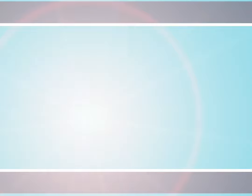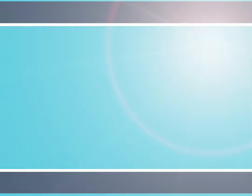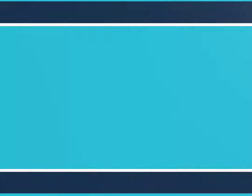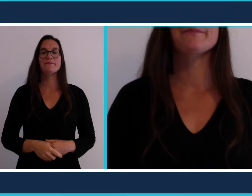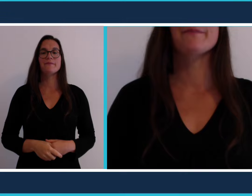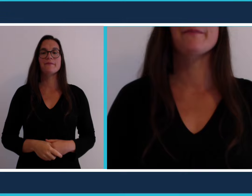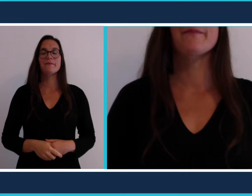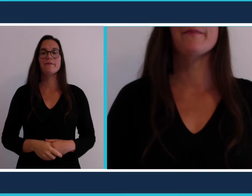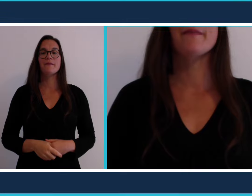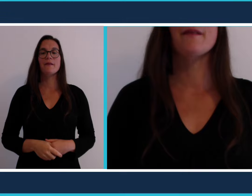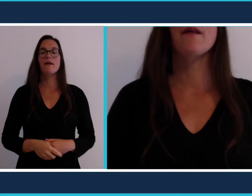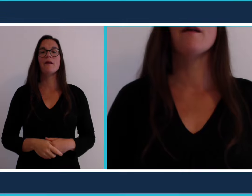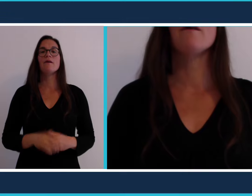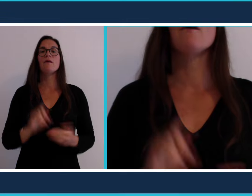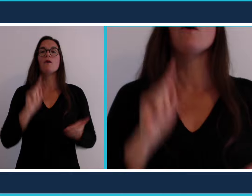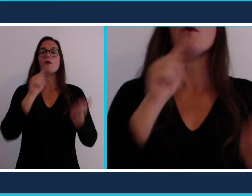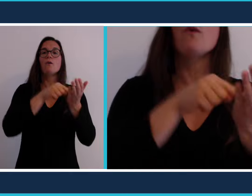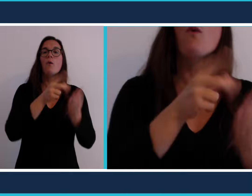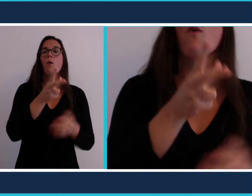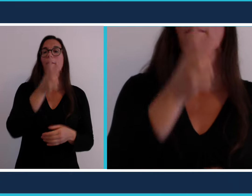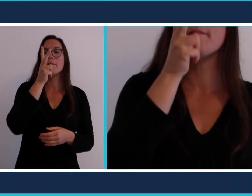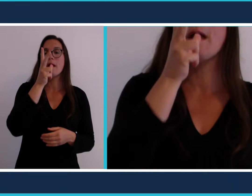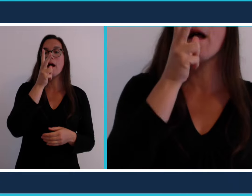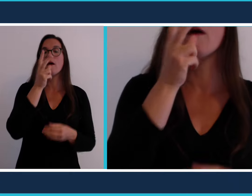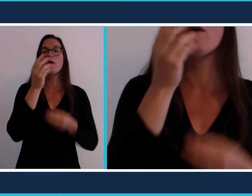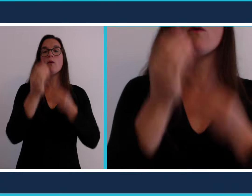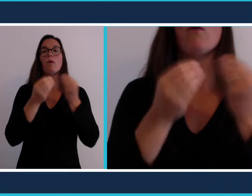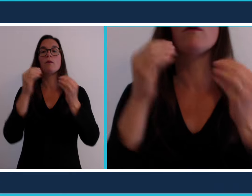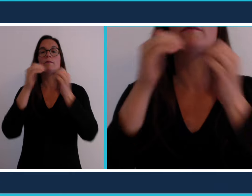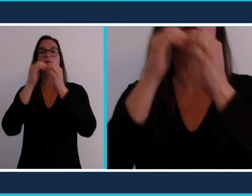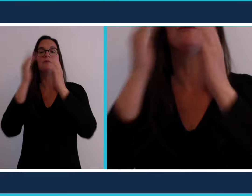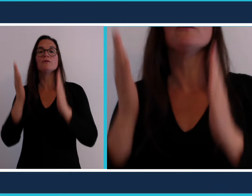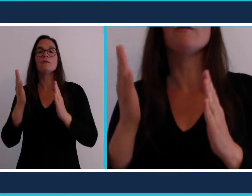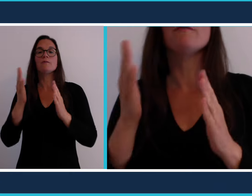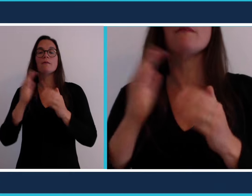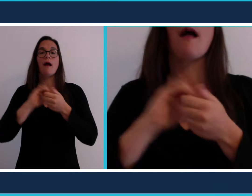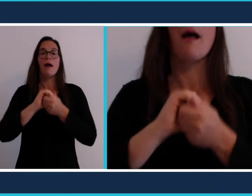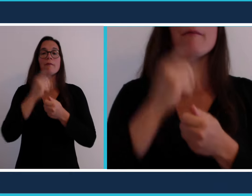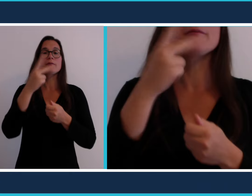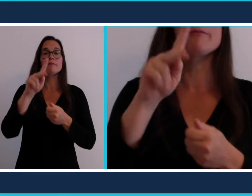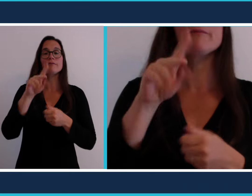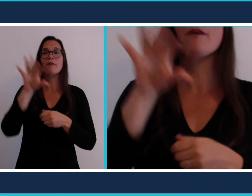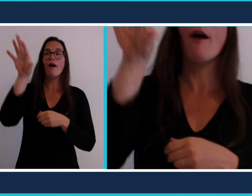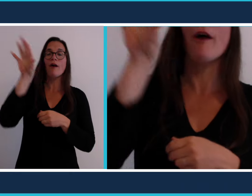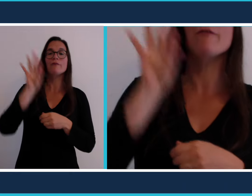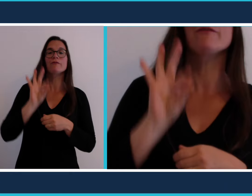Souvent on se rend dans un bar, ou on invite des amis,